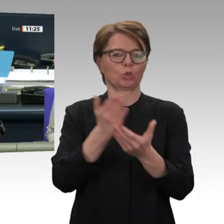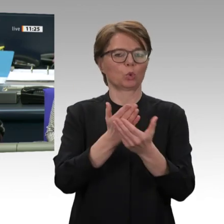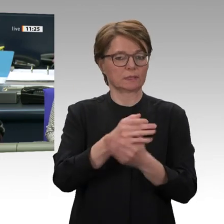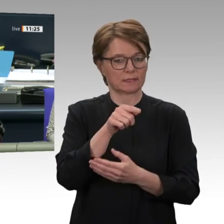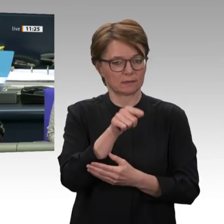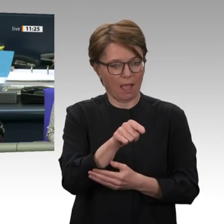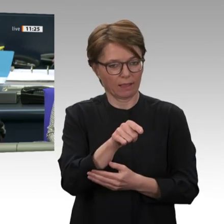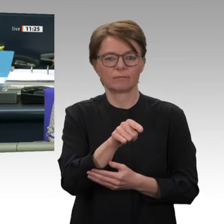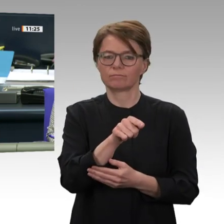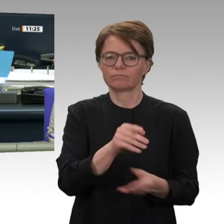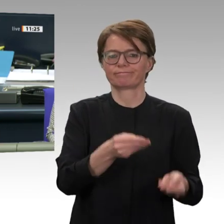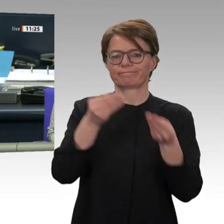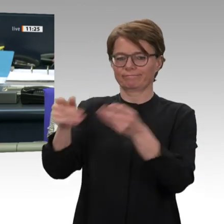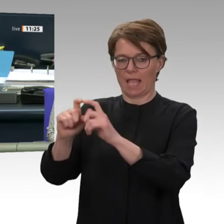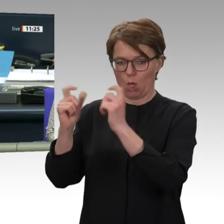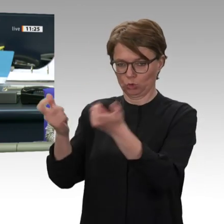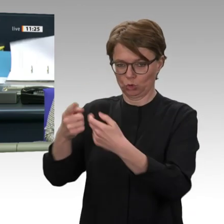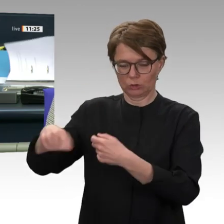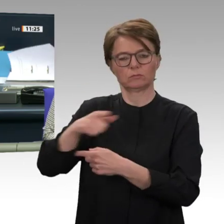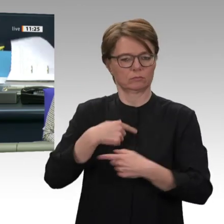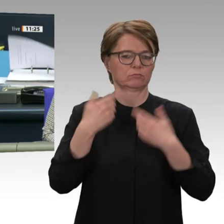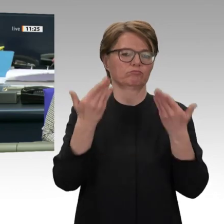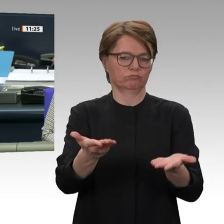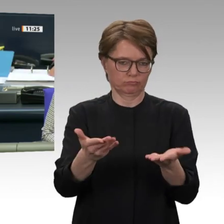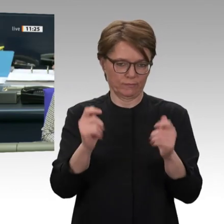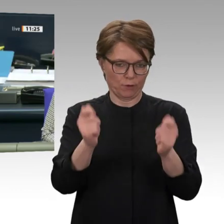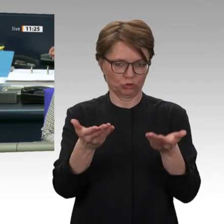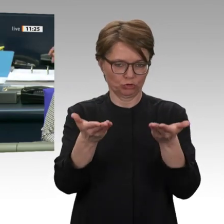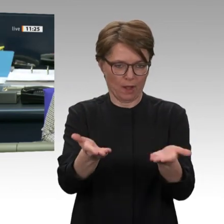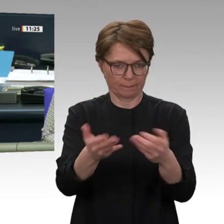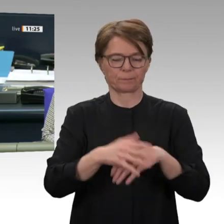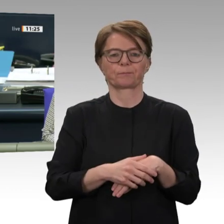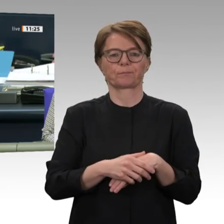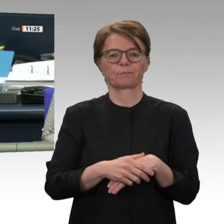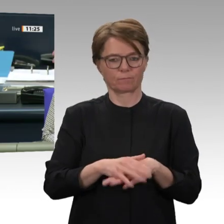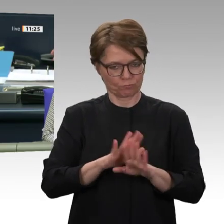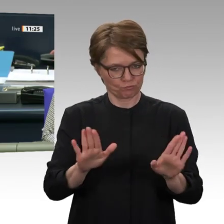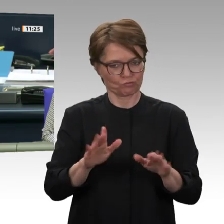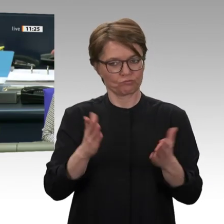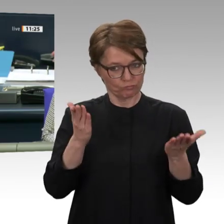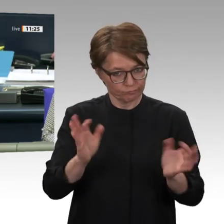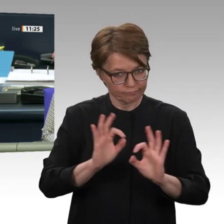Ich rufe auf die Tagesordnungspunkte 9 a bis 9 d. Ich sehe, dass die Plätze schon